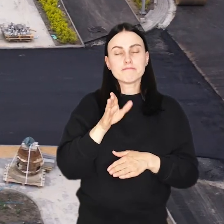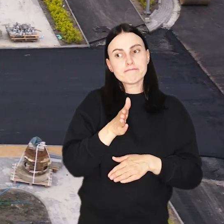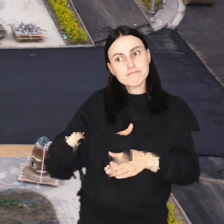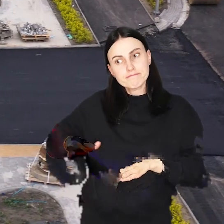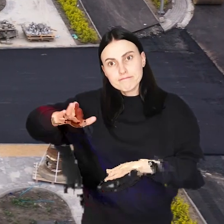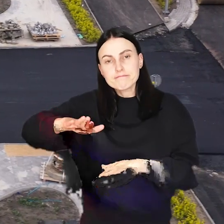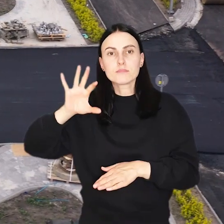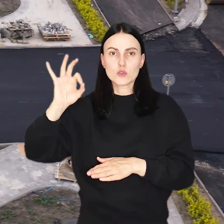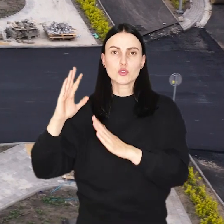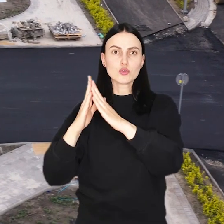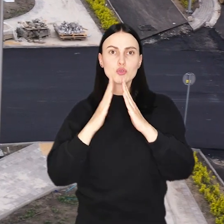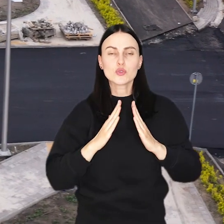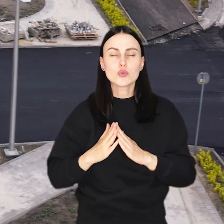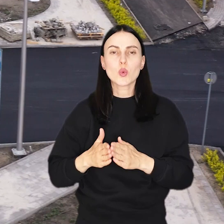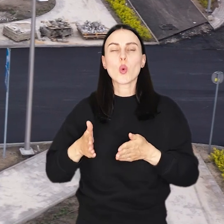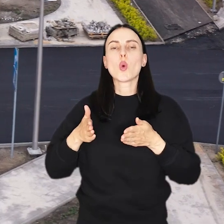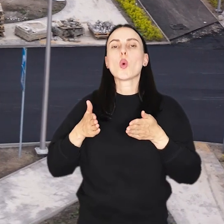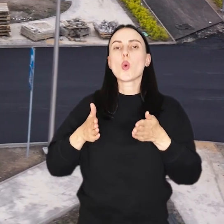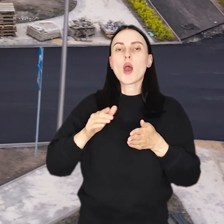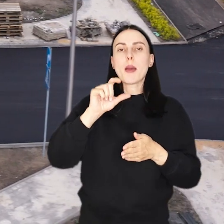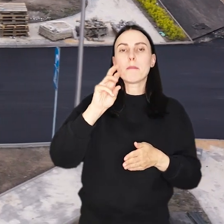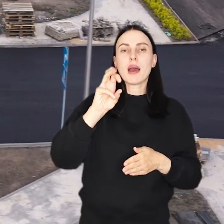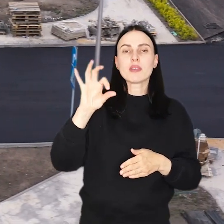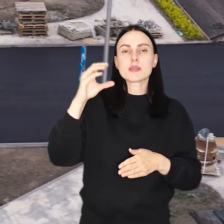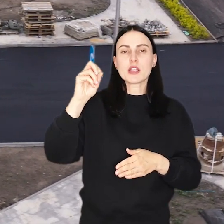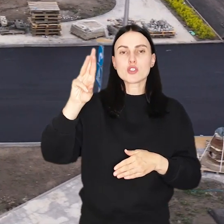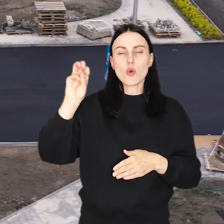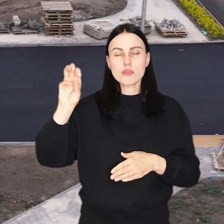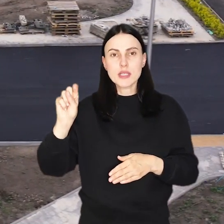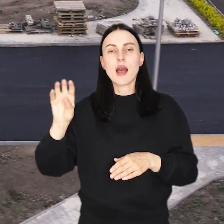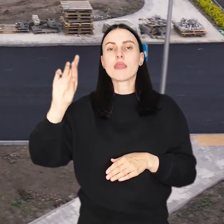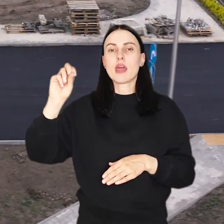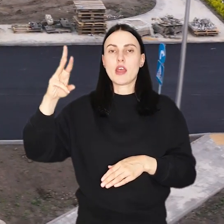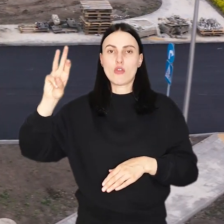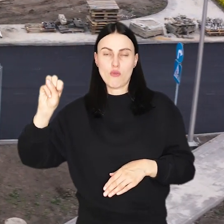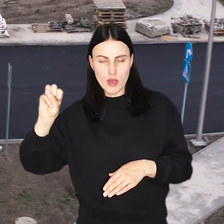którzy będą dojeżdżać do posesji od strony ulicy Pawiej lub Smardzowskiej, bądź Terenowej.